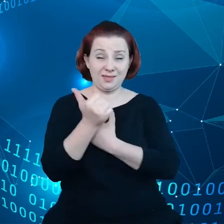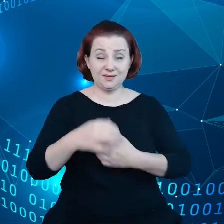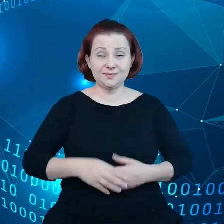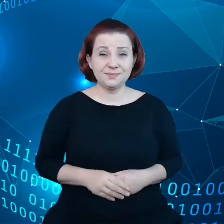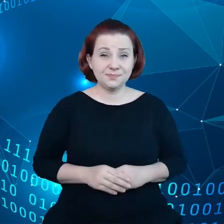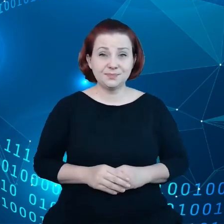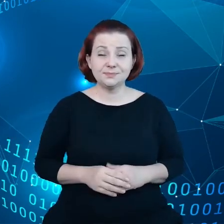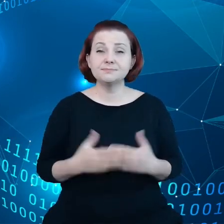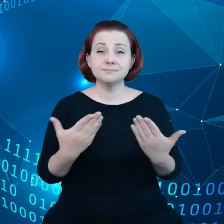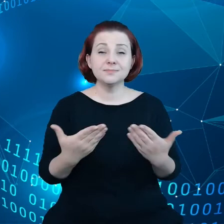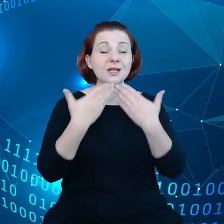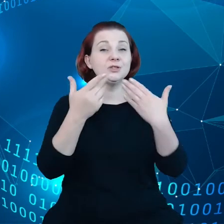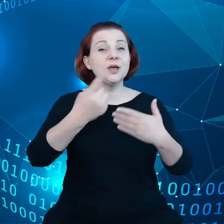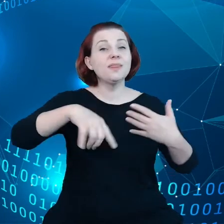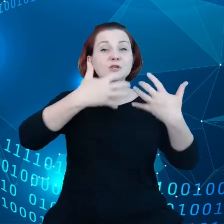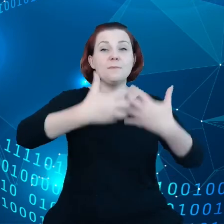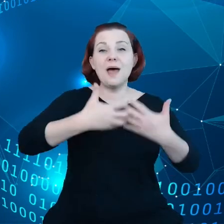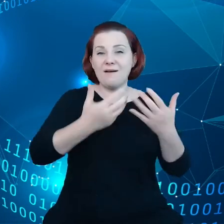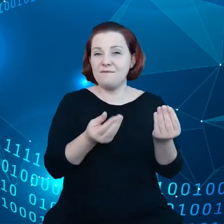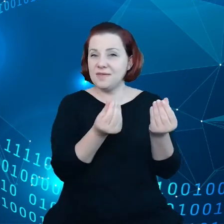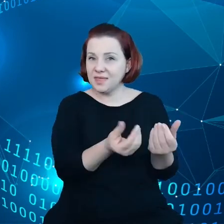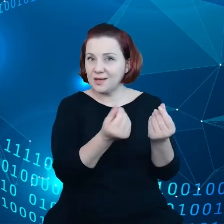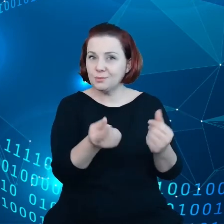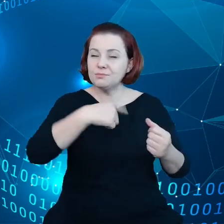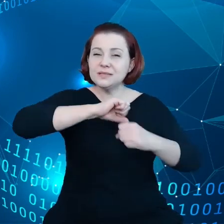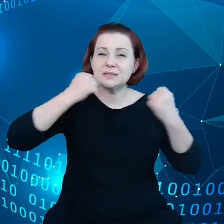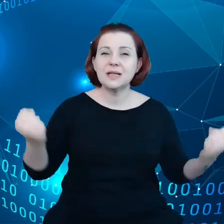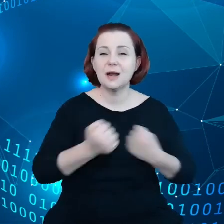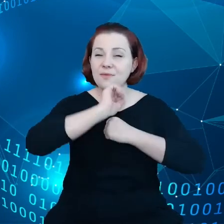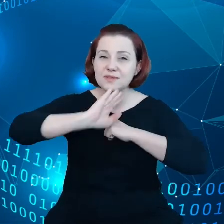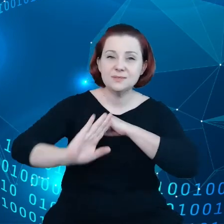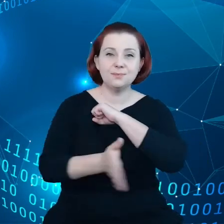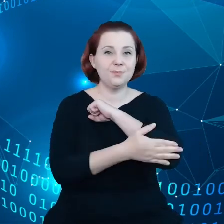Poprzez nasze mechanizmy finansowe staramy się wspierać infrastrukturę